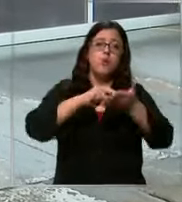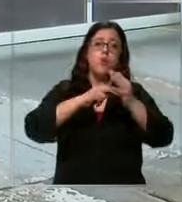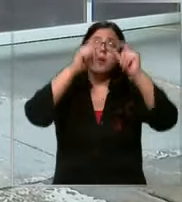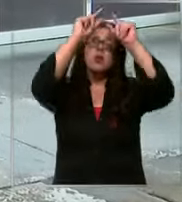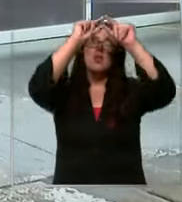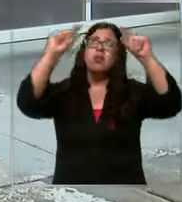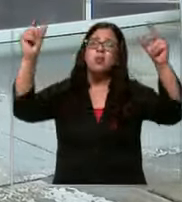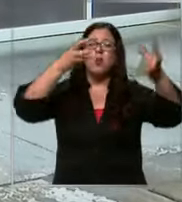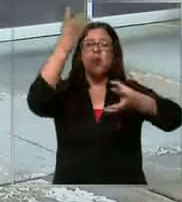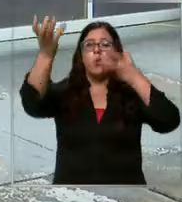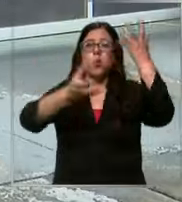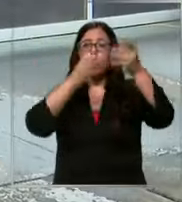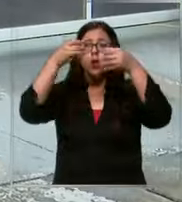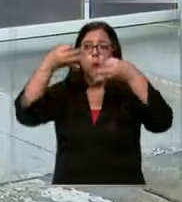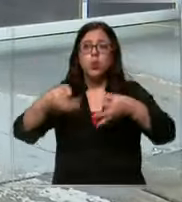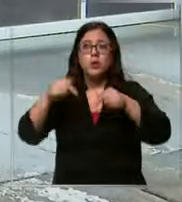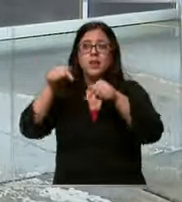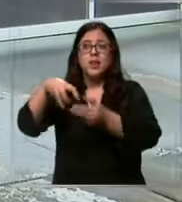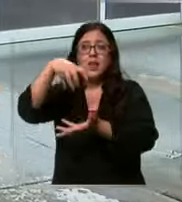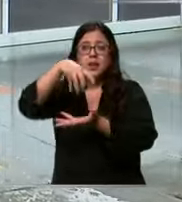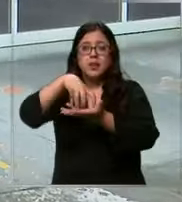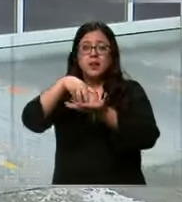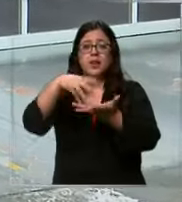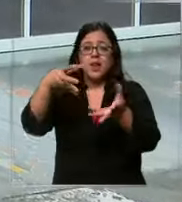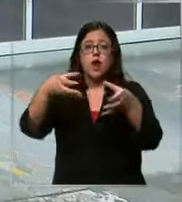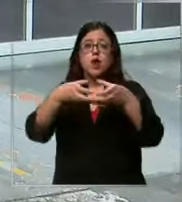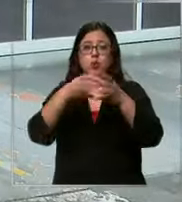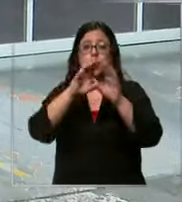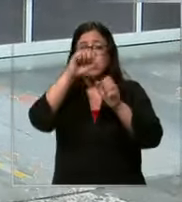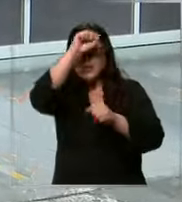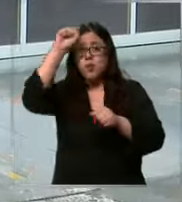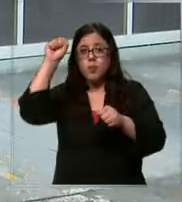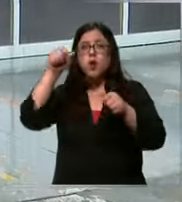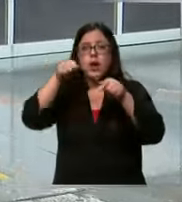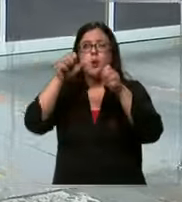y esta central está justamente en esta compañía donde pueden salir rápidamente a atender las